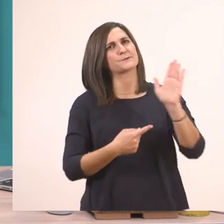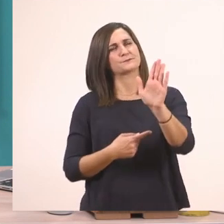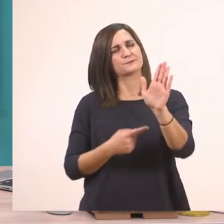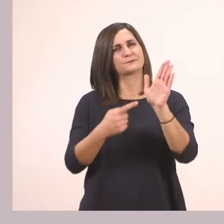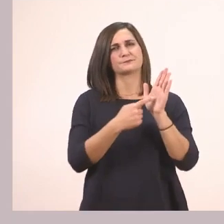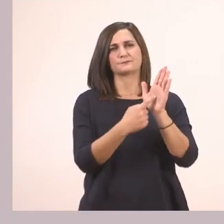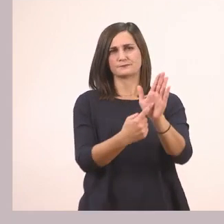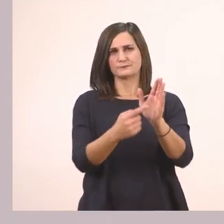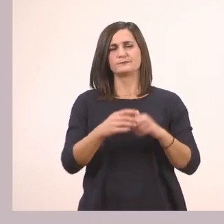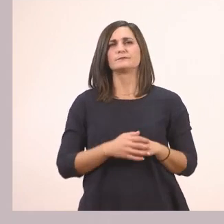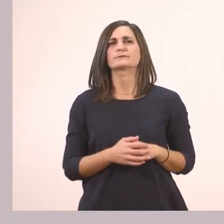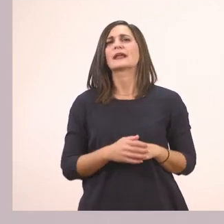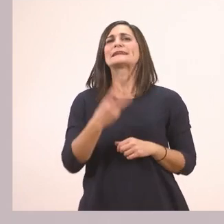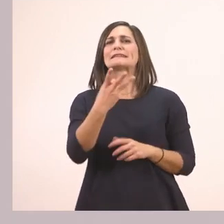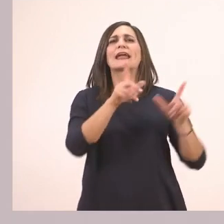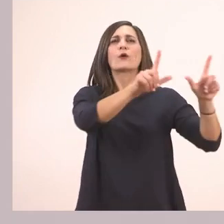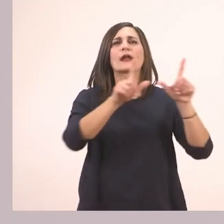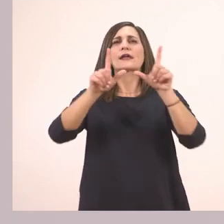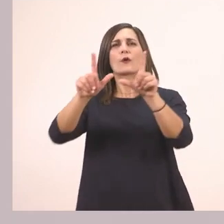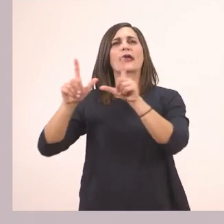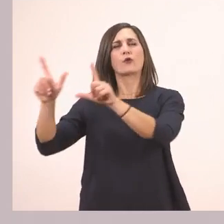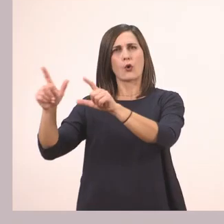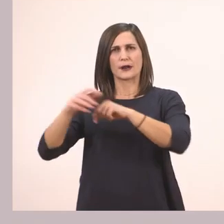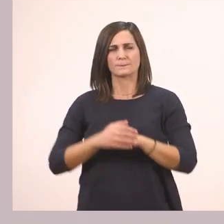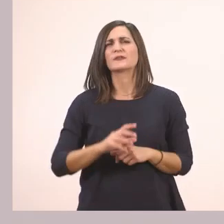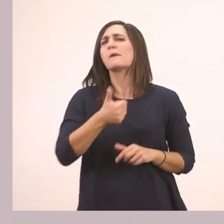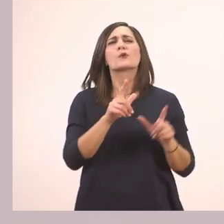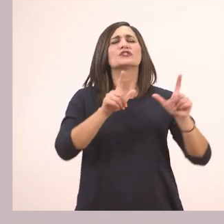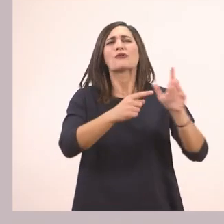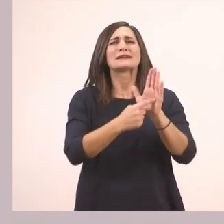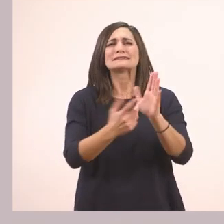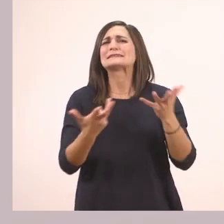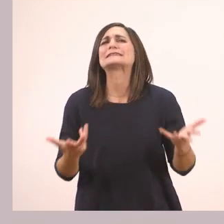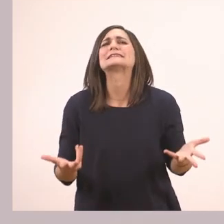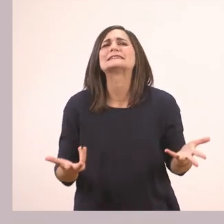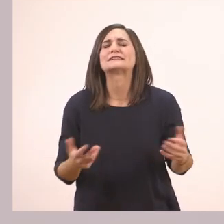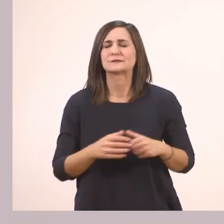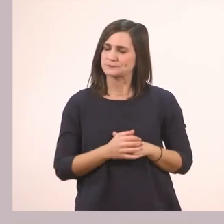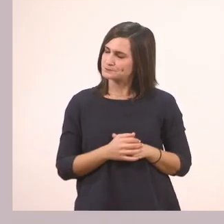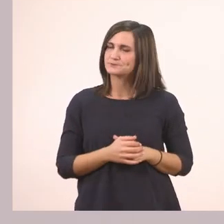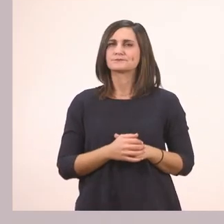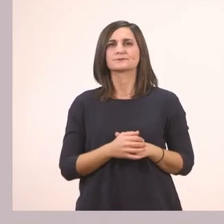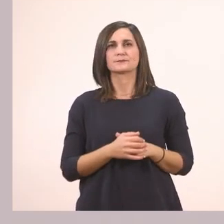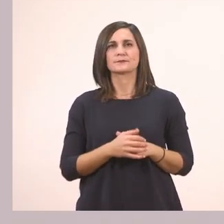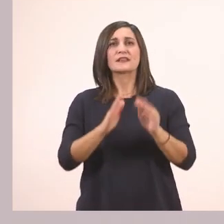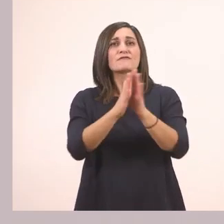Λοιπόν έχει τρεις εικονίτσες. Τι μας δείχνει η πρώτη εικόνα; Μας δείχνει ένα βιβλίο.